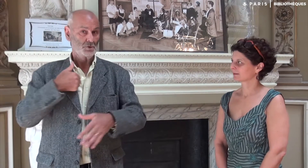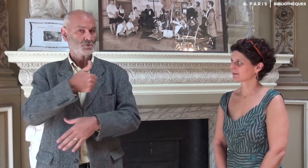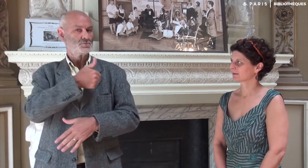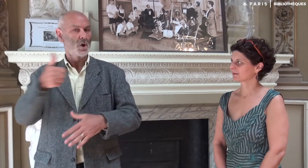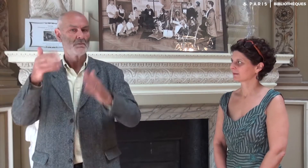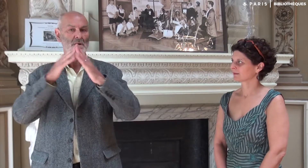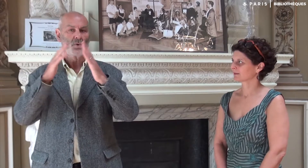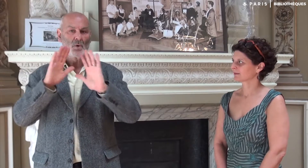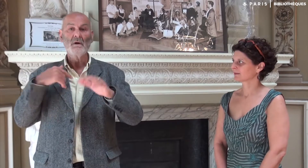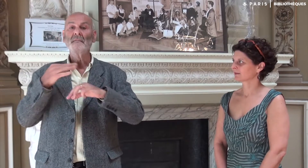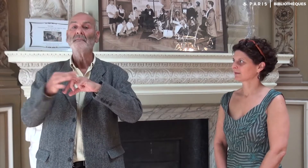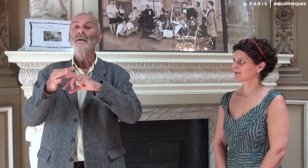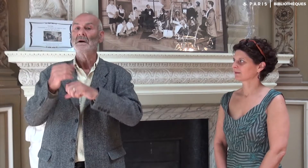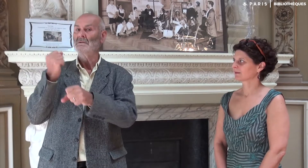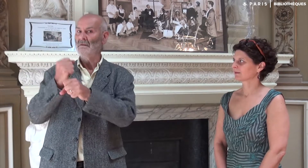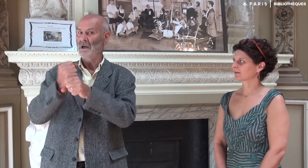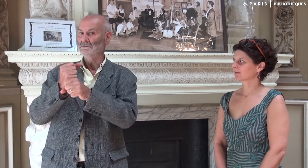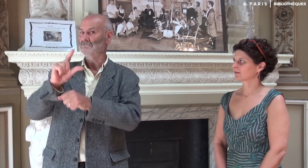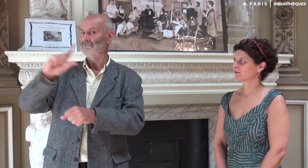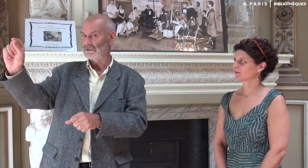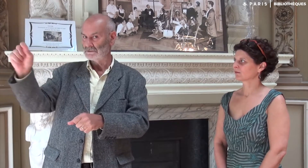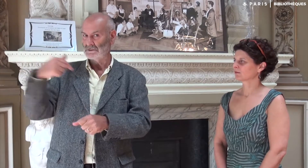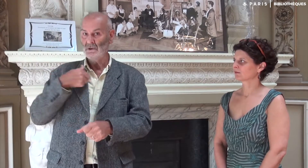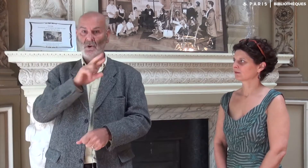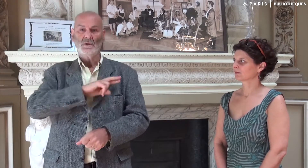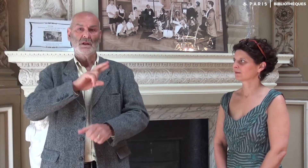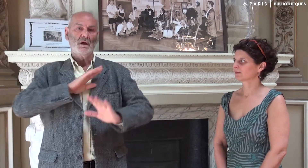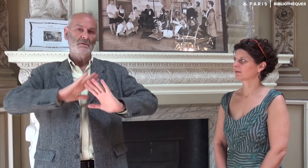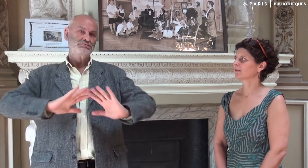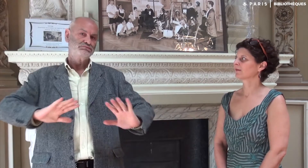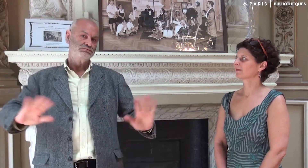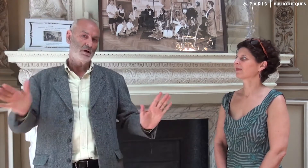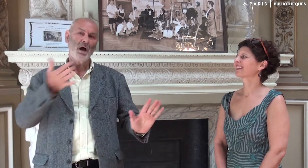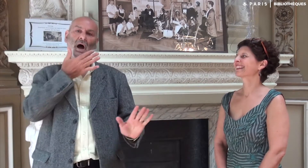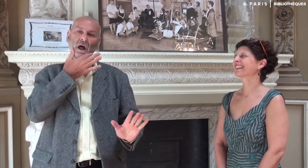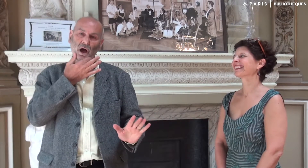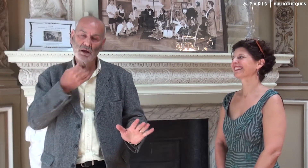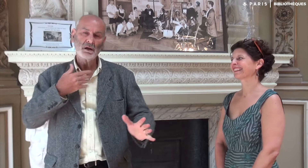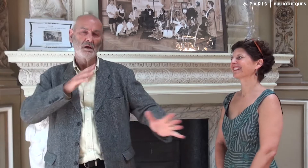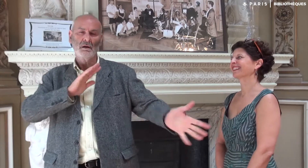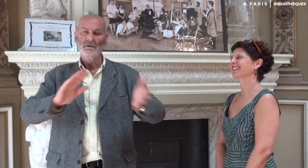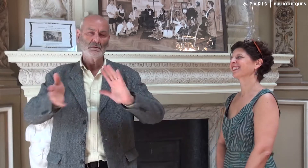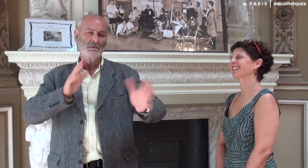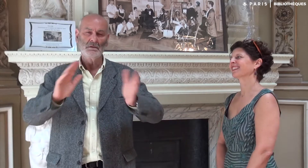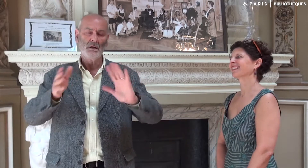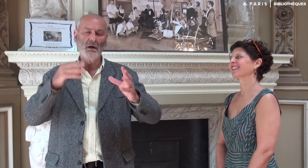tout seul à la maison pendant que ma femme allait travailler. Etant à la retraite, j’étais tranquille et à l’aise pour signer…